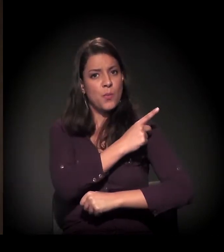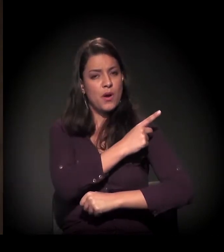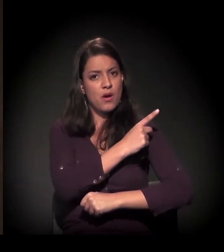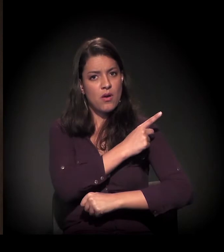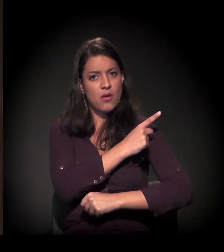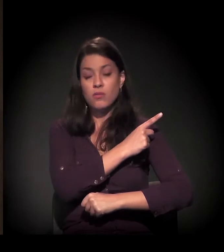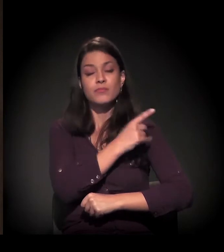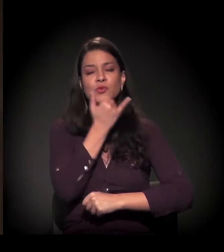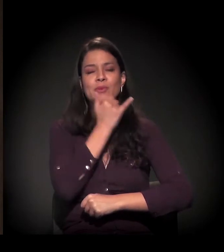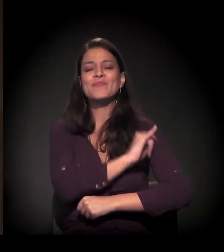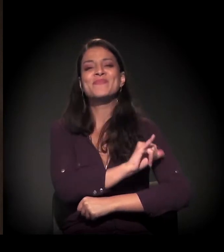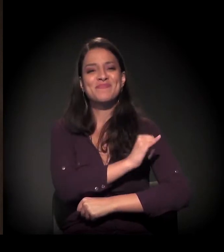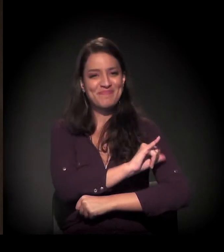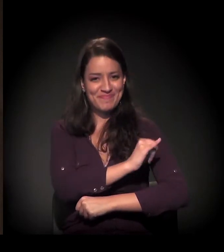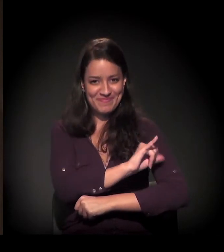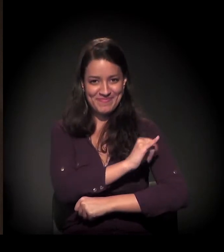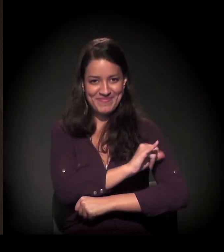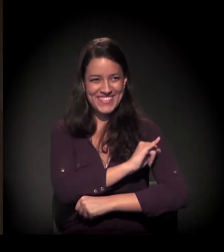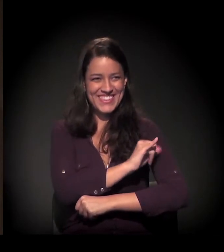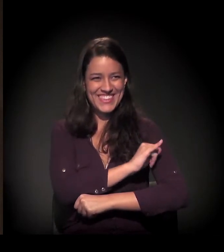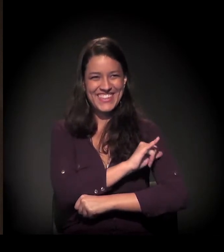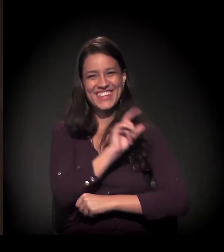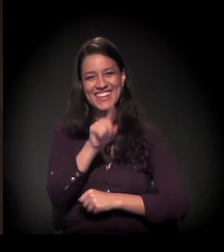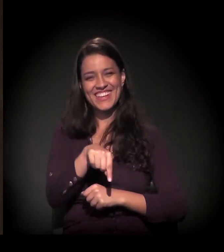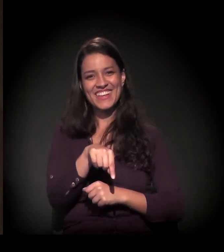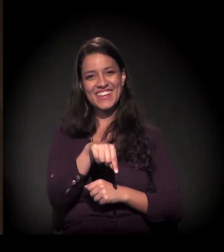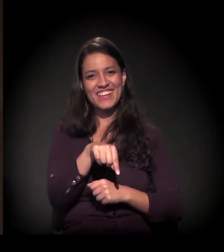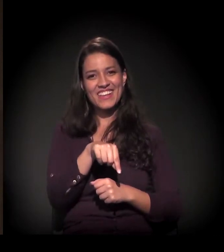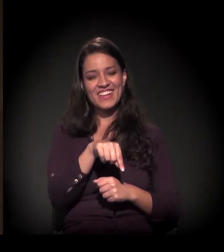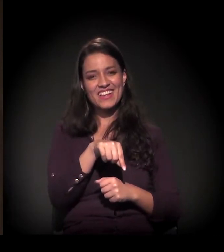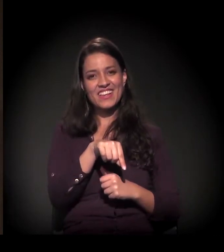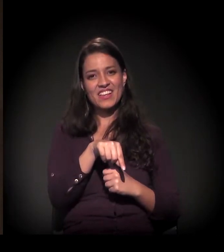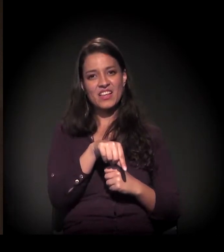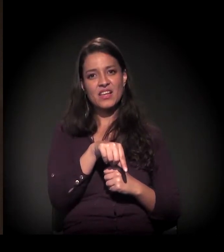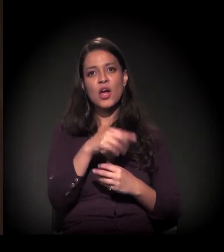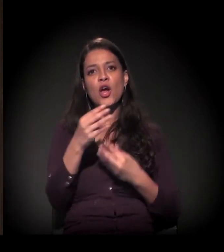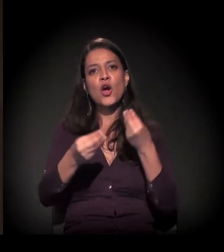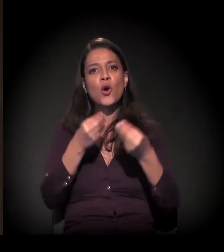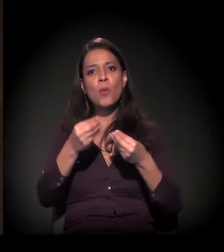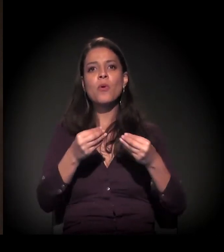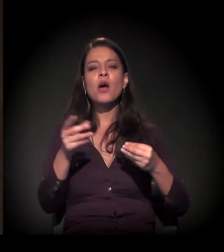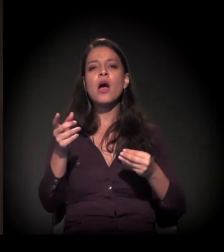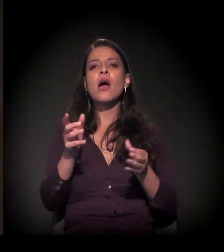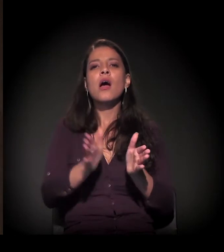por exemplo, porque essa realidade da desigualdade, da pobreza,